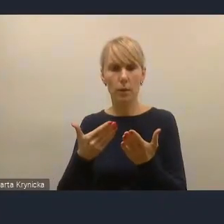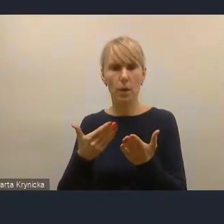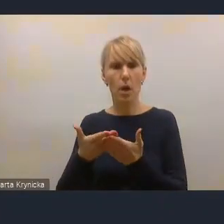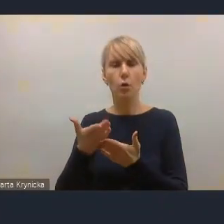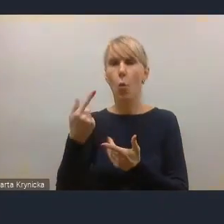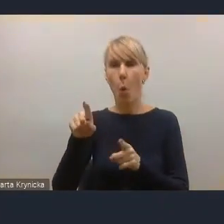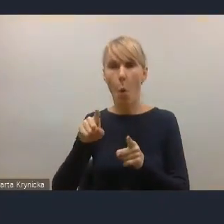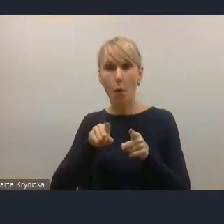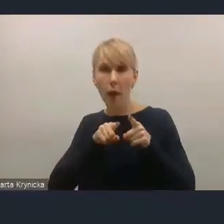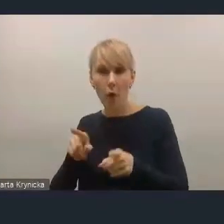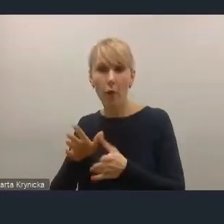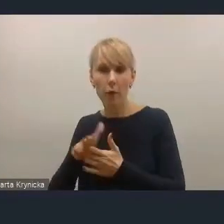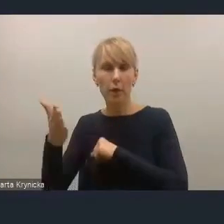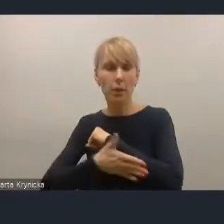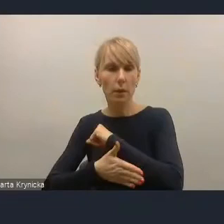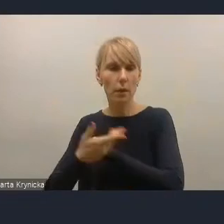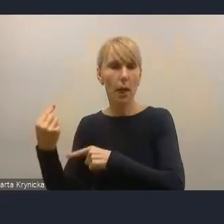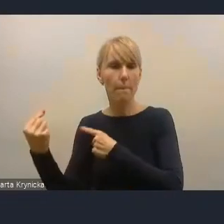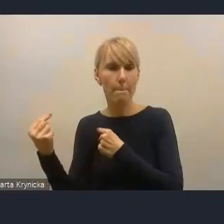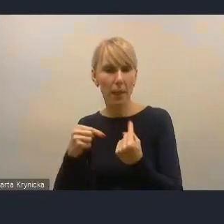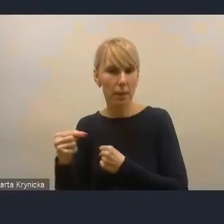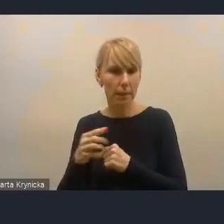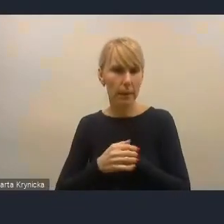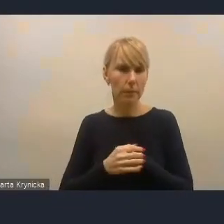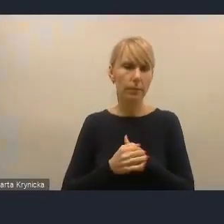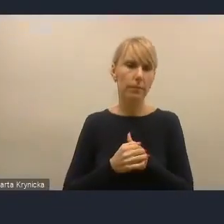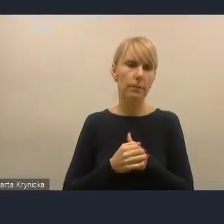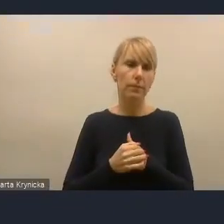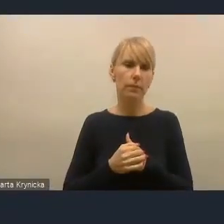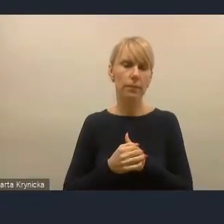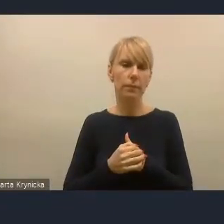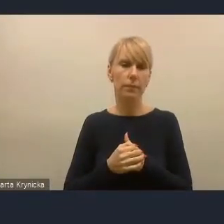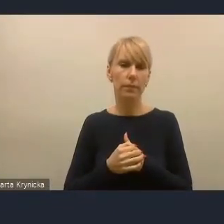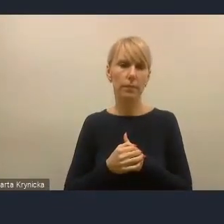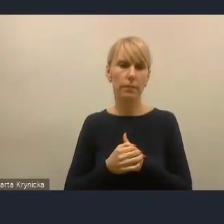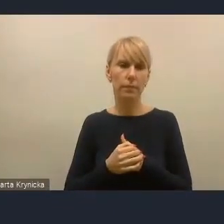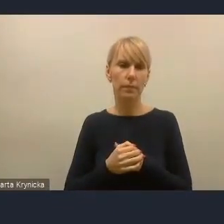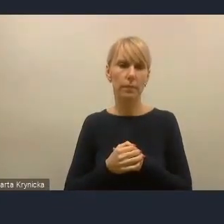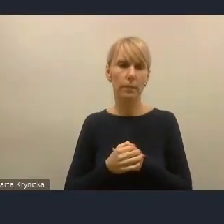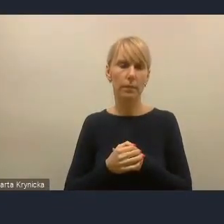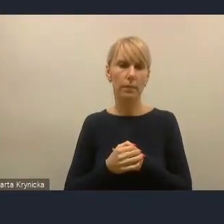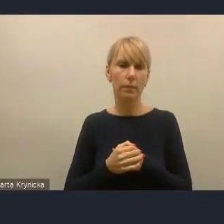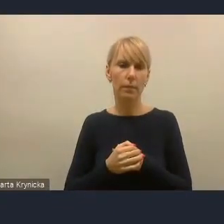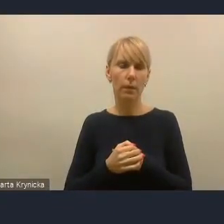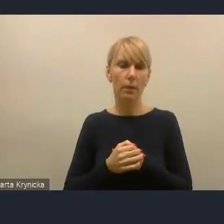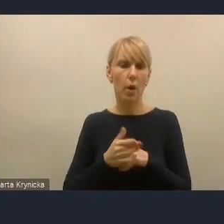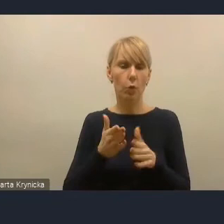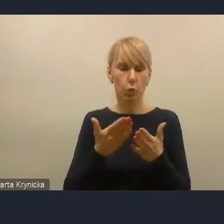ale zaproponować pewne konkretne jakby narzędzia, czy zasugerować pewne narzędzia, bo wiemy jako praktycy,